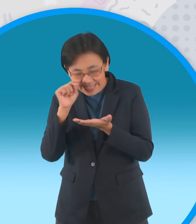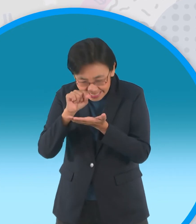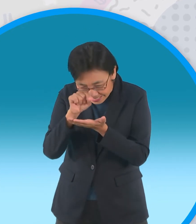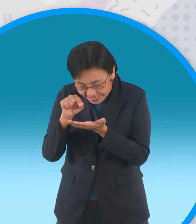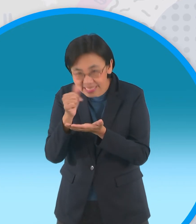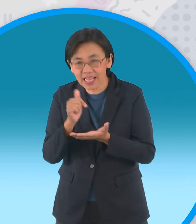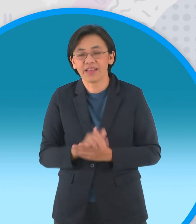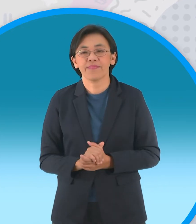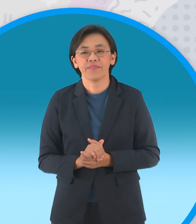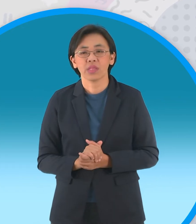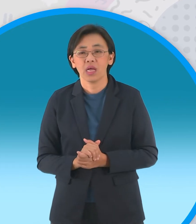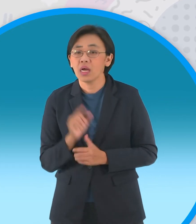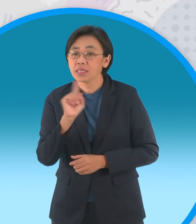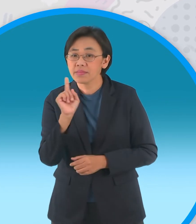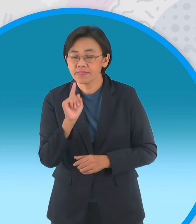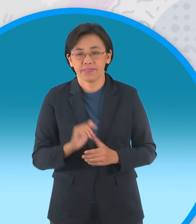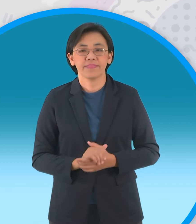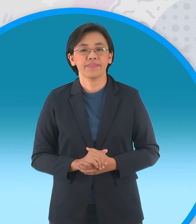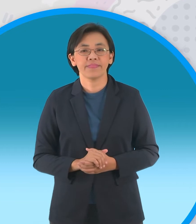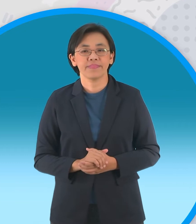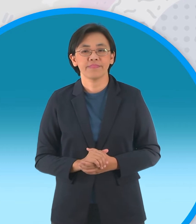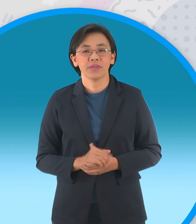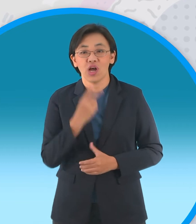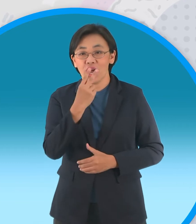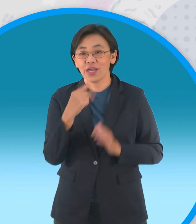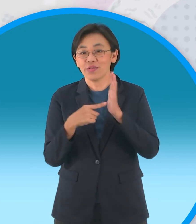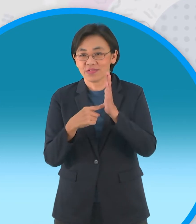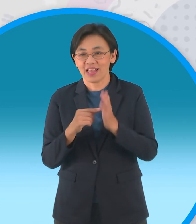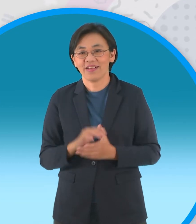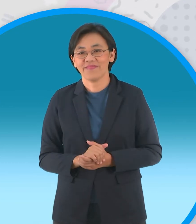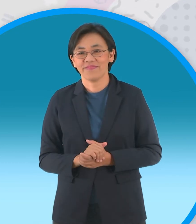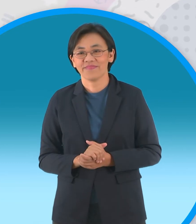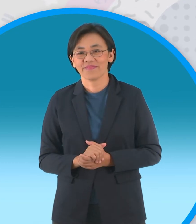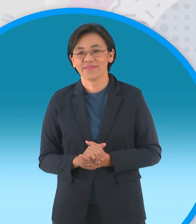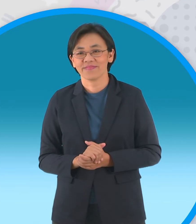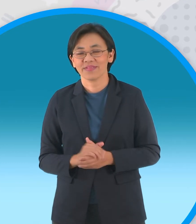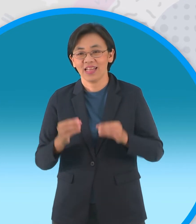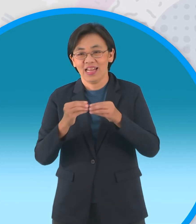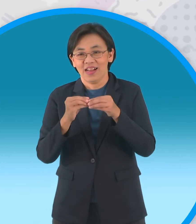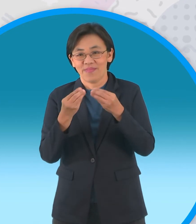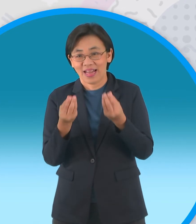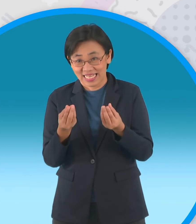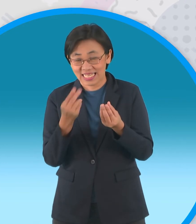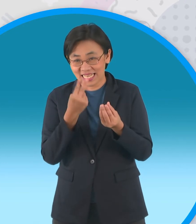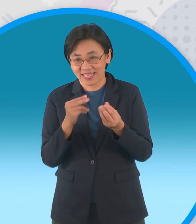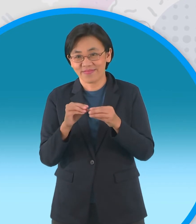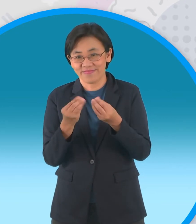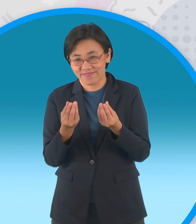ใช้ทำอะไรครับพี่เอฟจะให้ดูตัวแบบมันซ่อนอยู่ในนี้ครับ